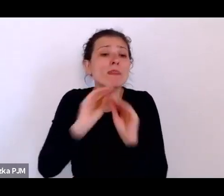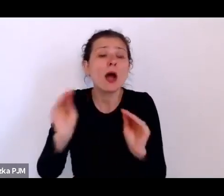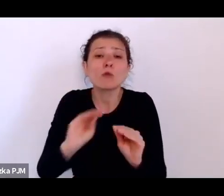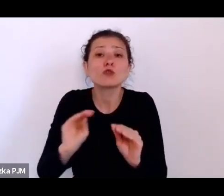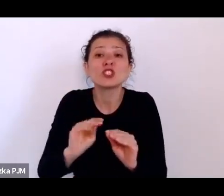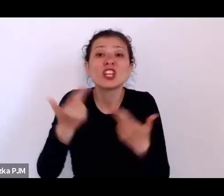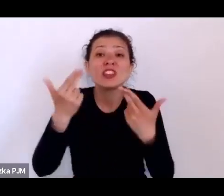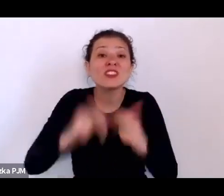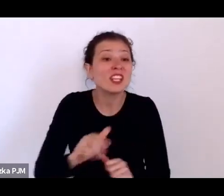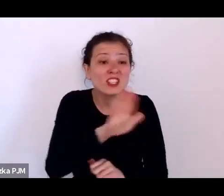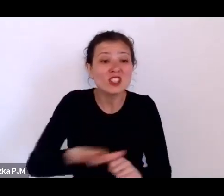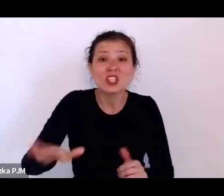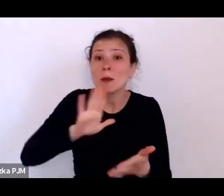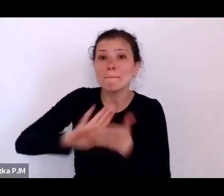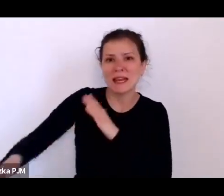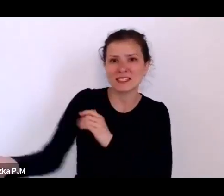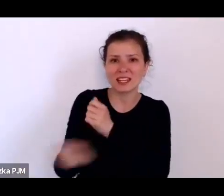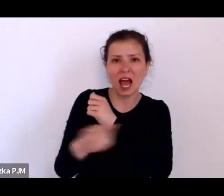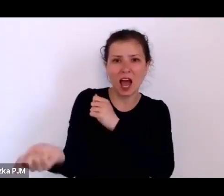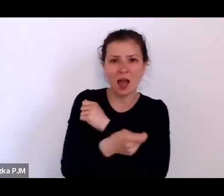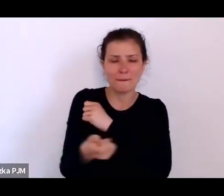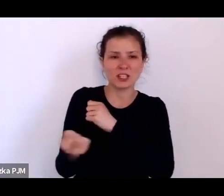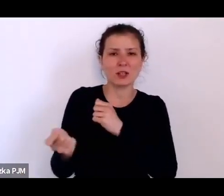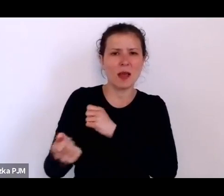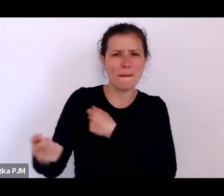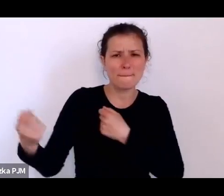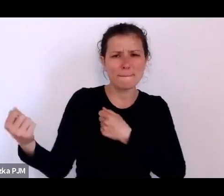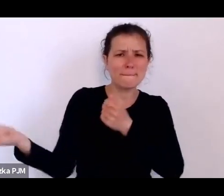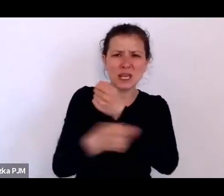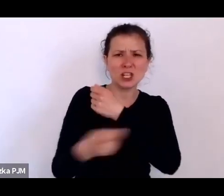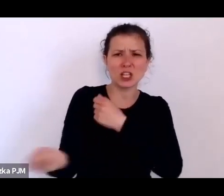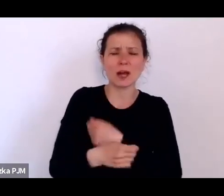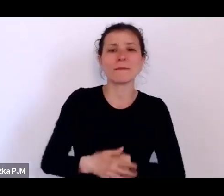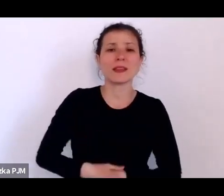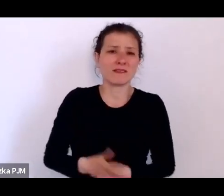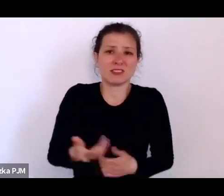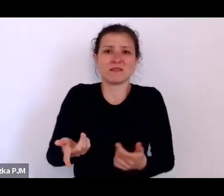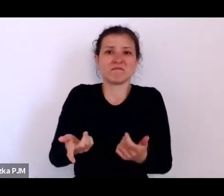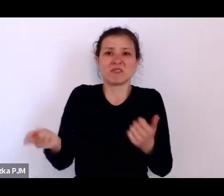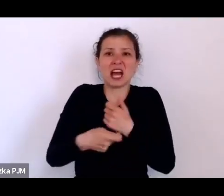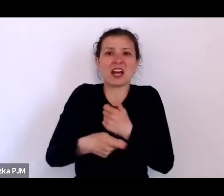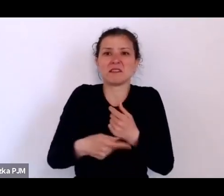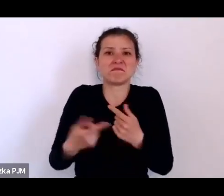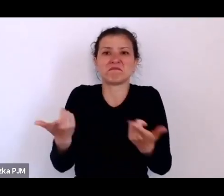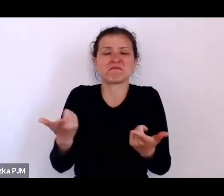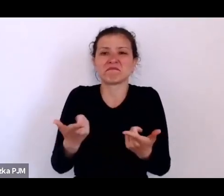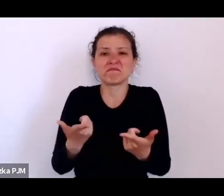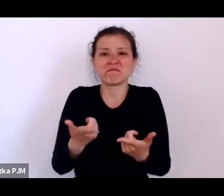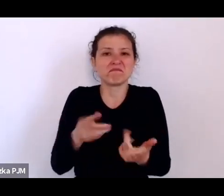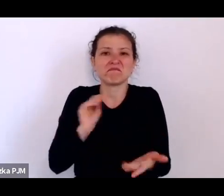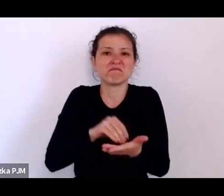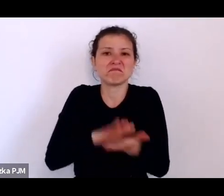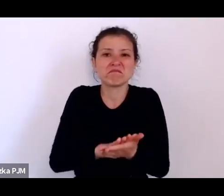No więc kary cielesne były wpisane w ten system, no ale muszę też powiedzieć